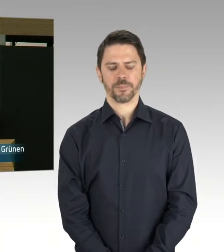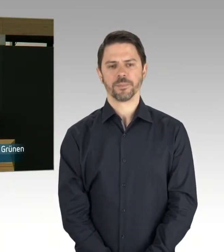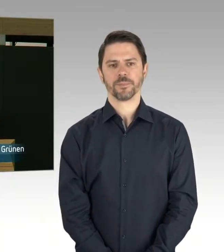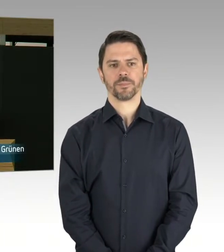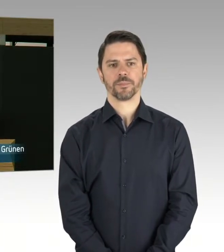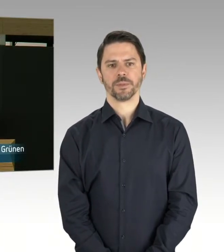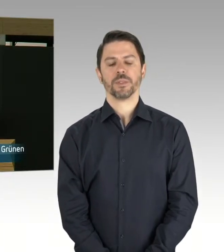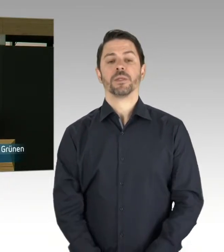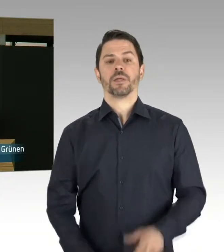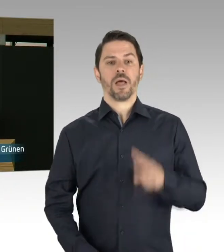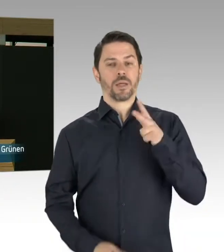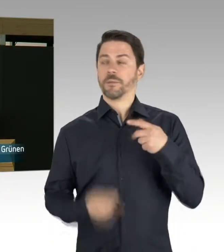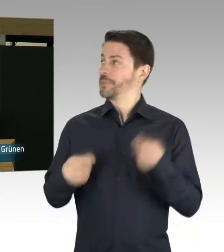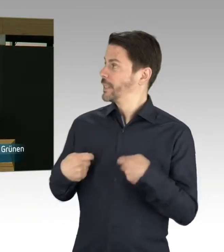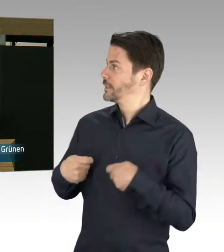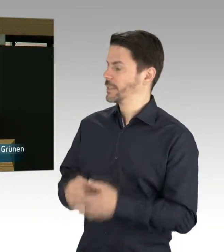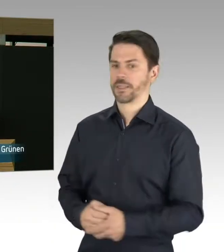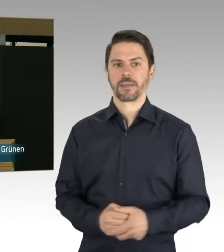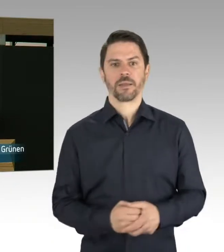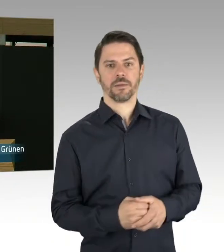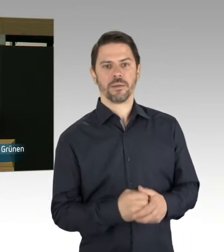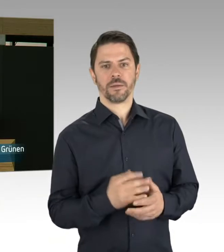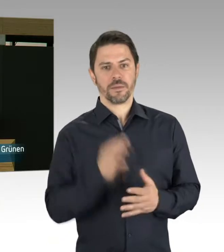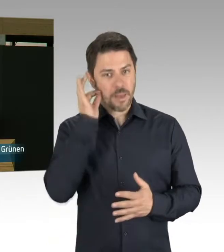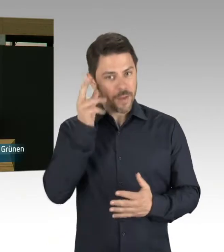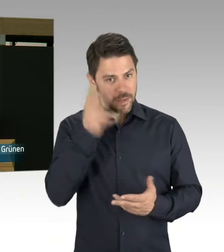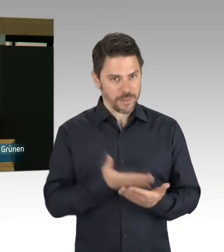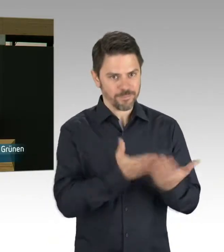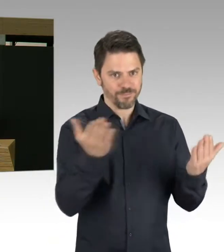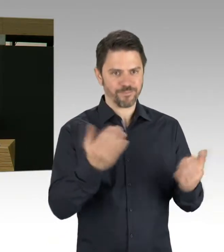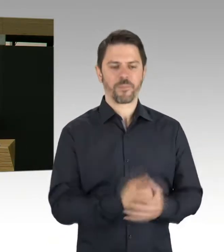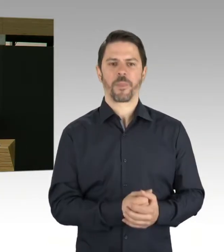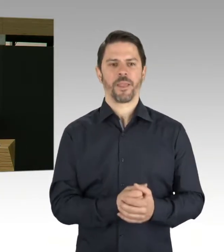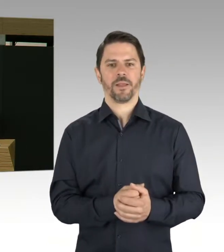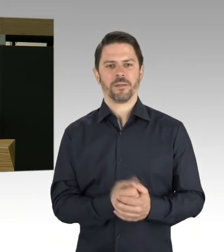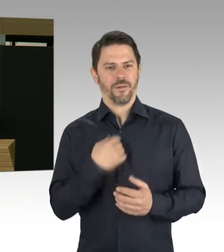bei der Berlinischen Galerie, die kurzfristig für den Publikumsverkehr gesperrt werden musste